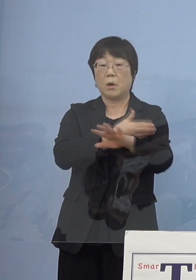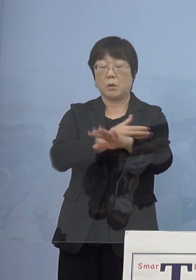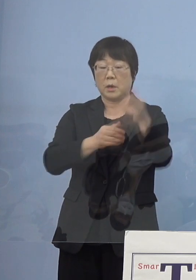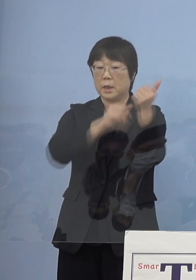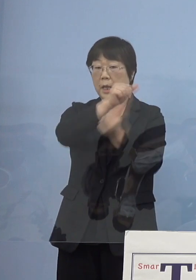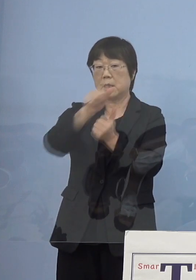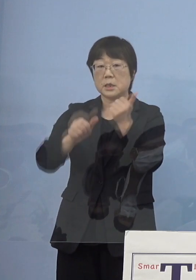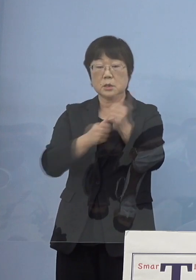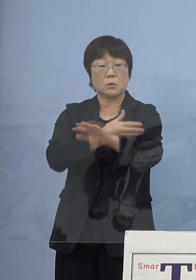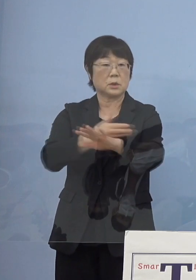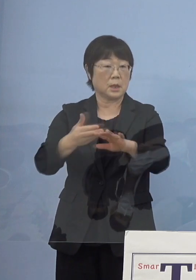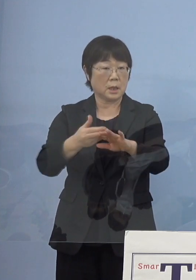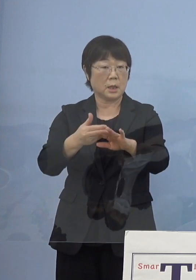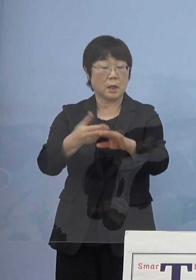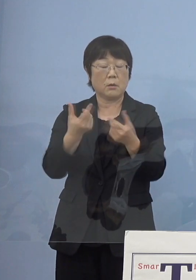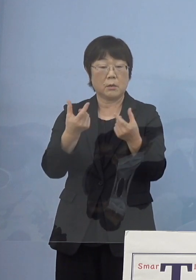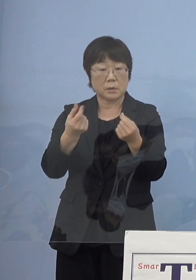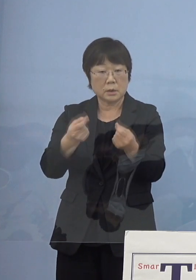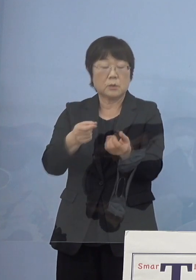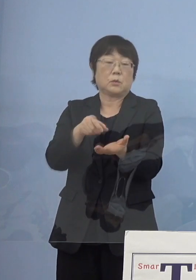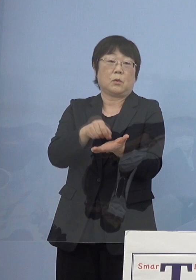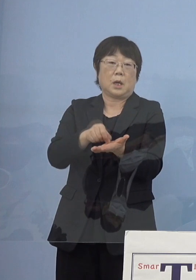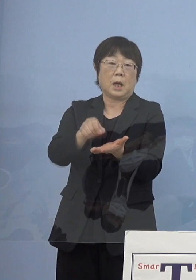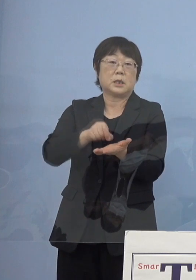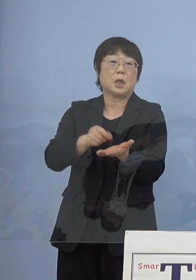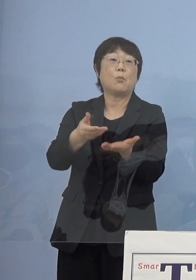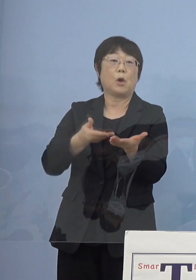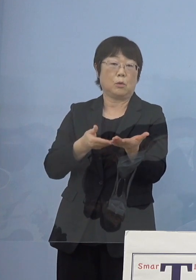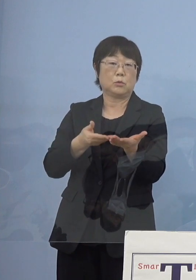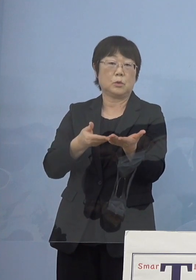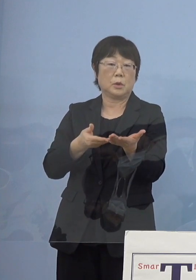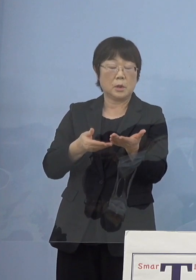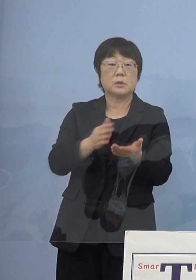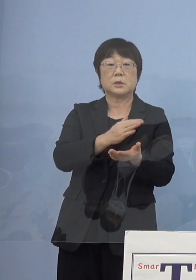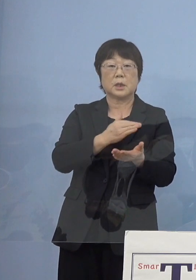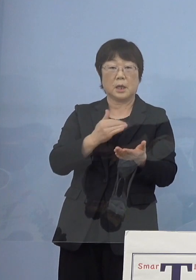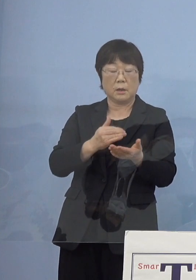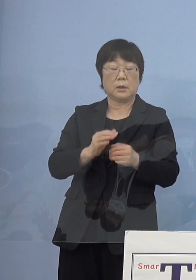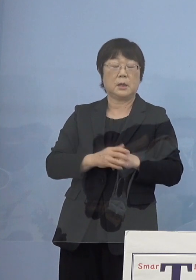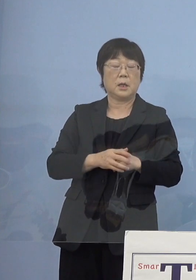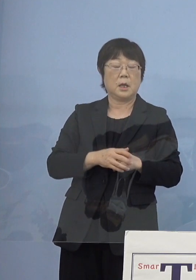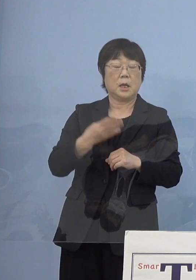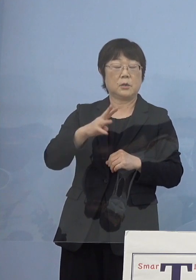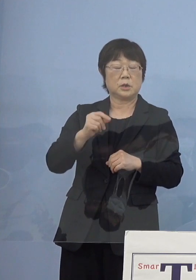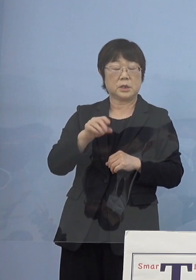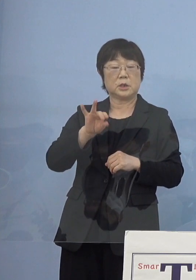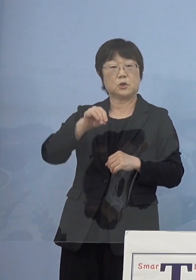こちらも描いていただけないだろうか そうしたらこちらが「義経街道娘恋鏡」